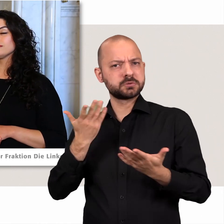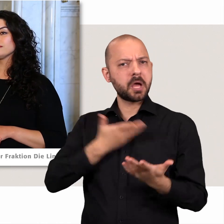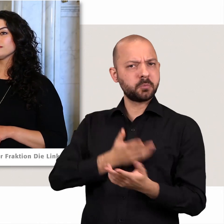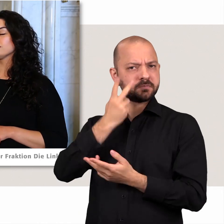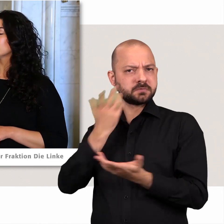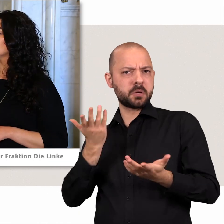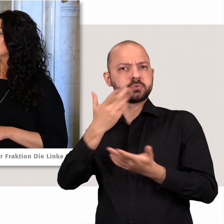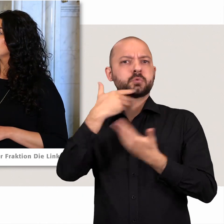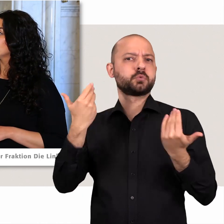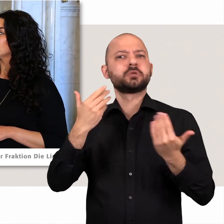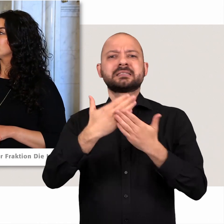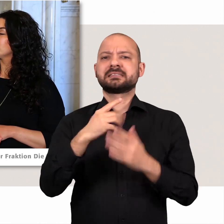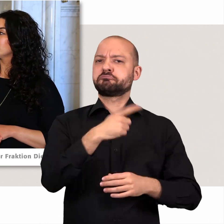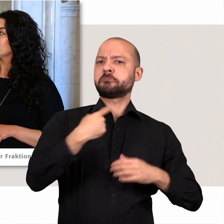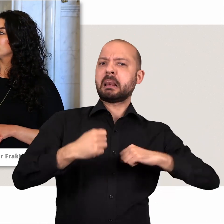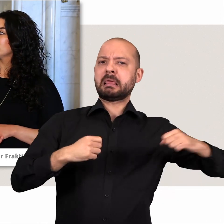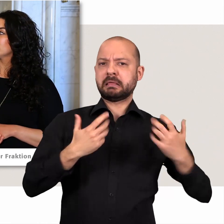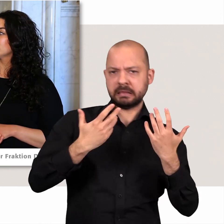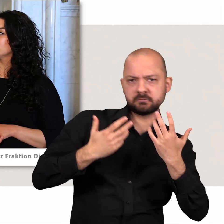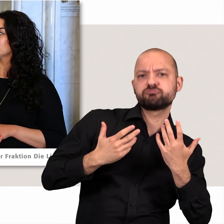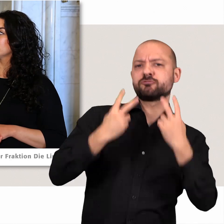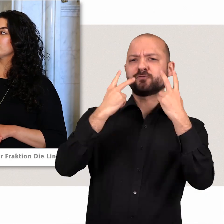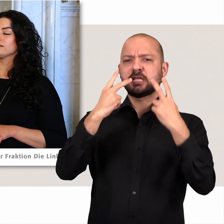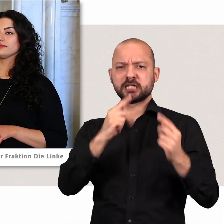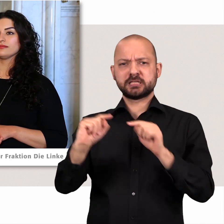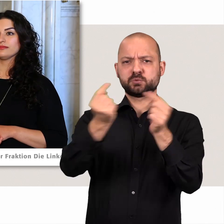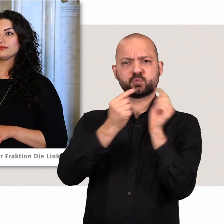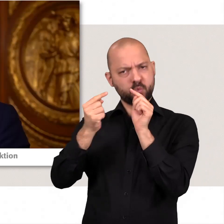und das ist für uns als linke Opposition natürlich dann sehr wichtig das zu diskutieren